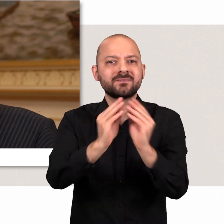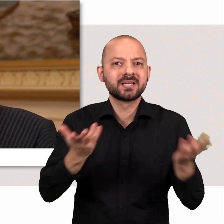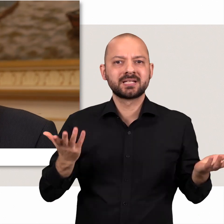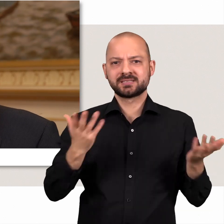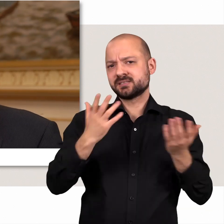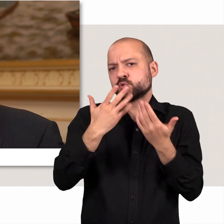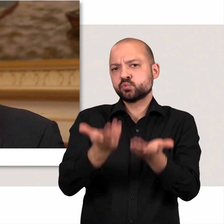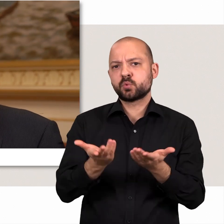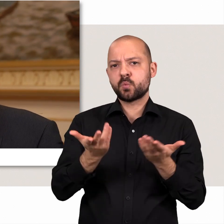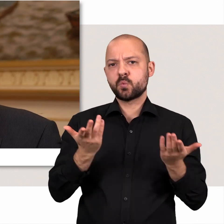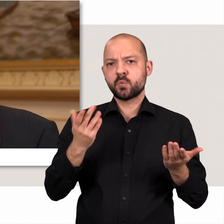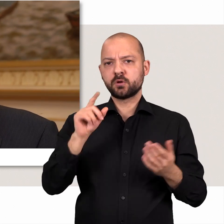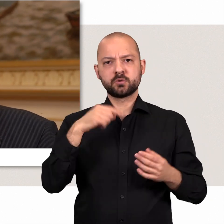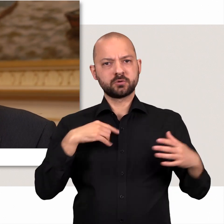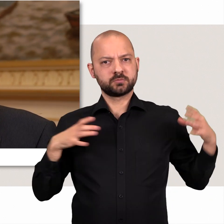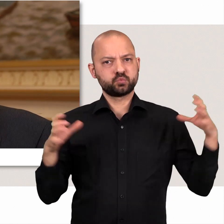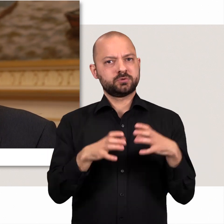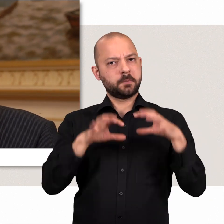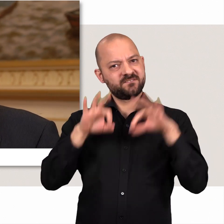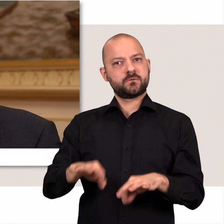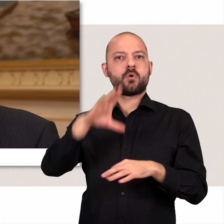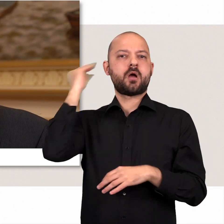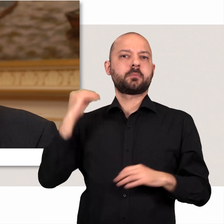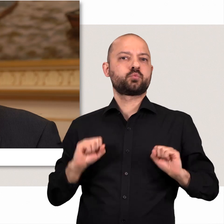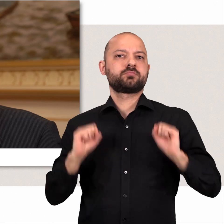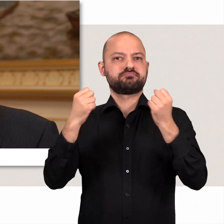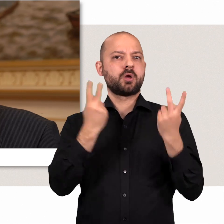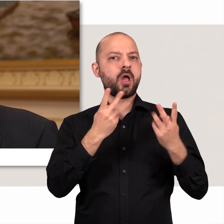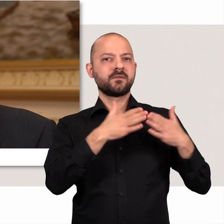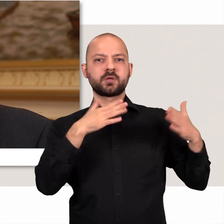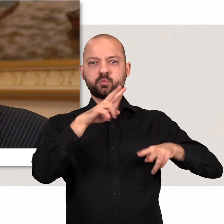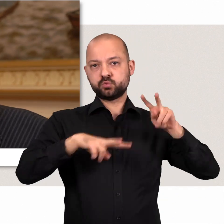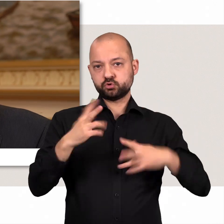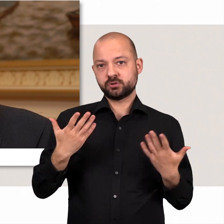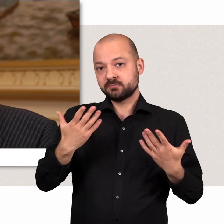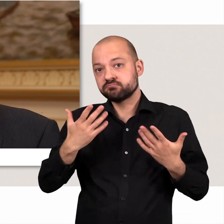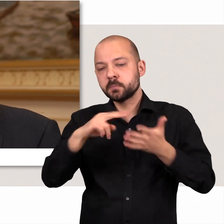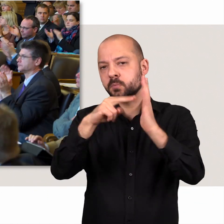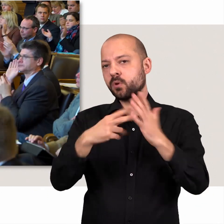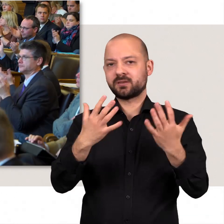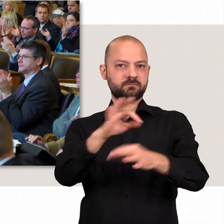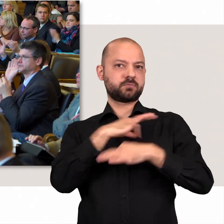Da ist es eigentlich so üblich, dass wir Fraktionsübergreifend und gemeinsam für die Interessen von Hamburg eintreten.